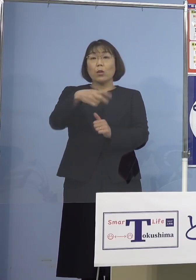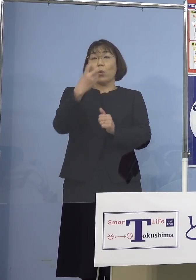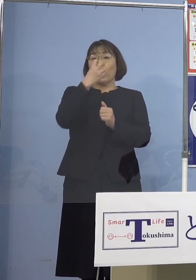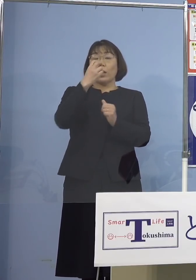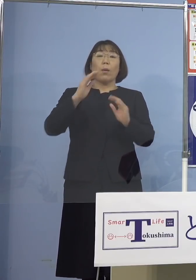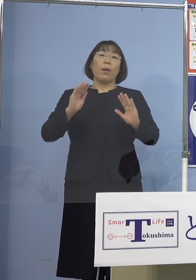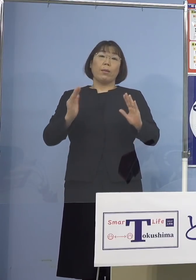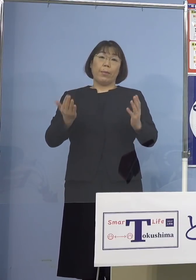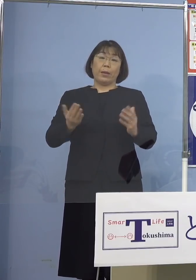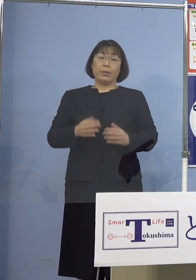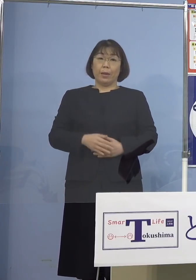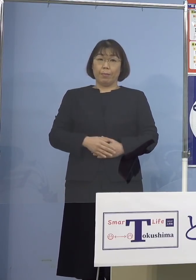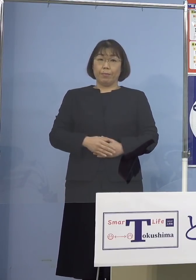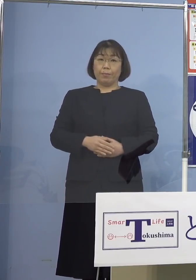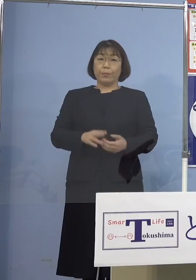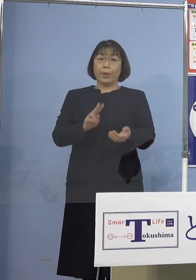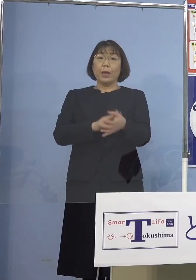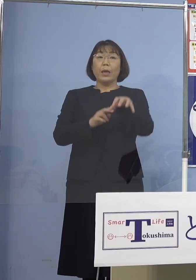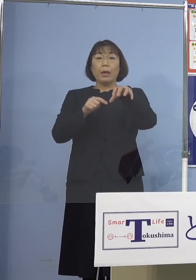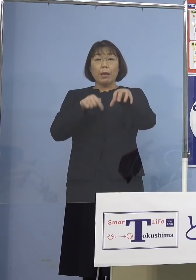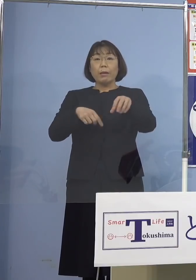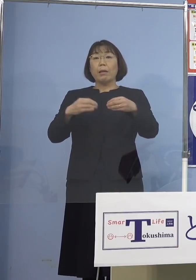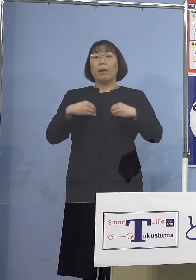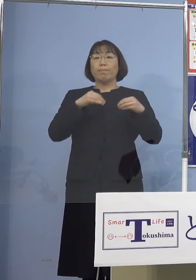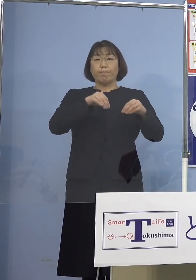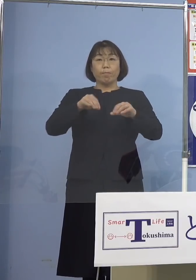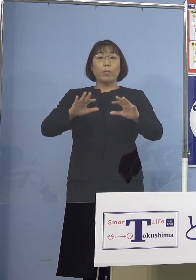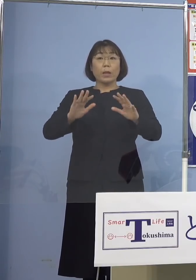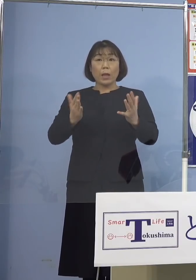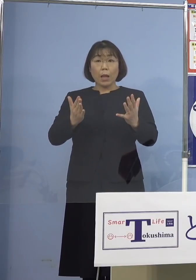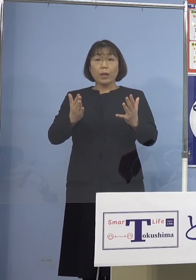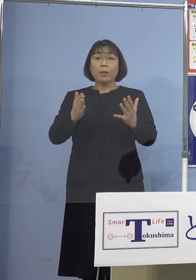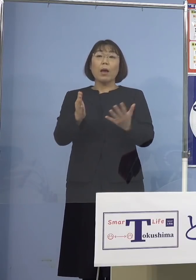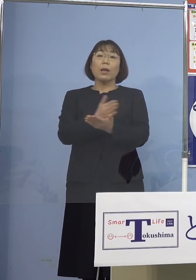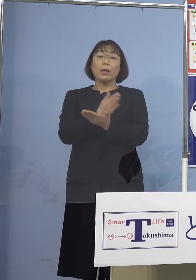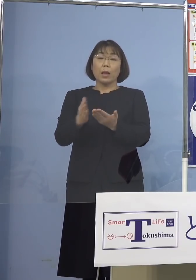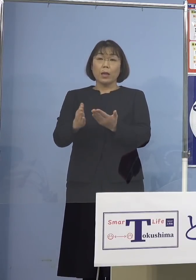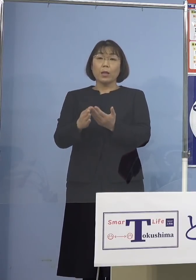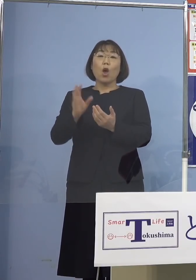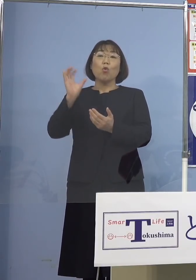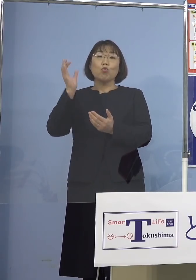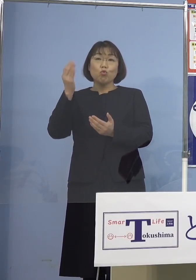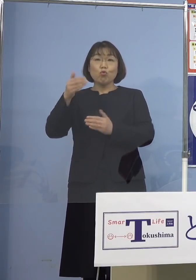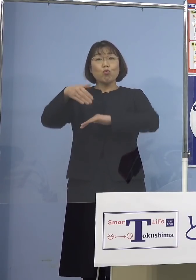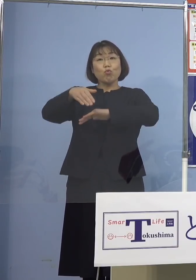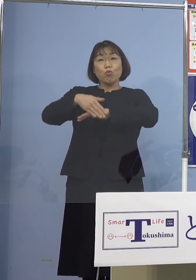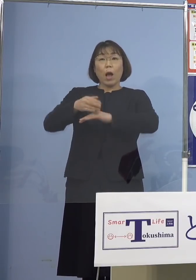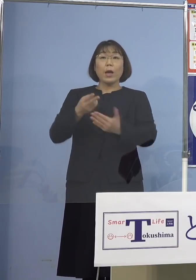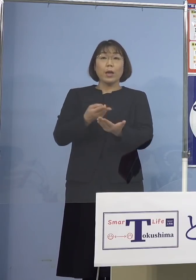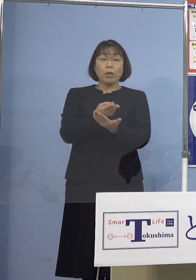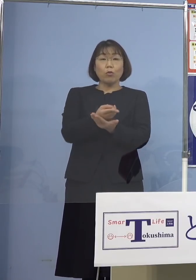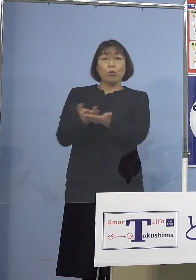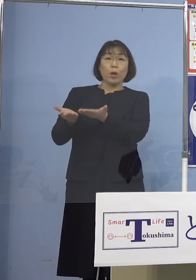また院内感染の可能性がないと判断し 救急、外来、入院の受け入れについては